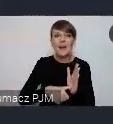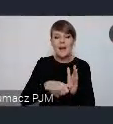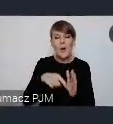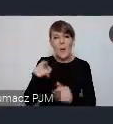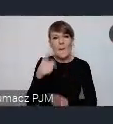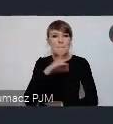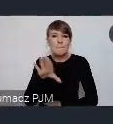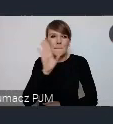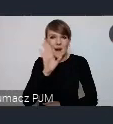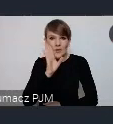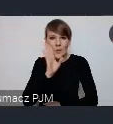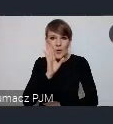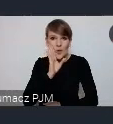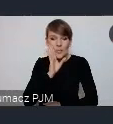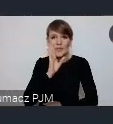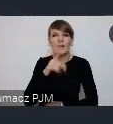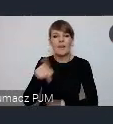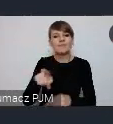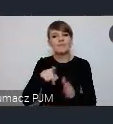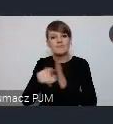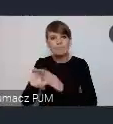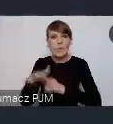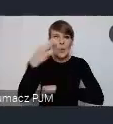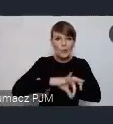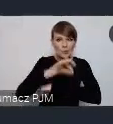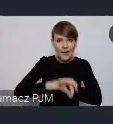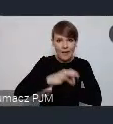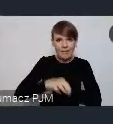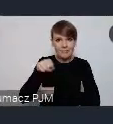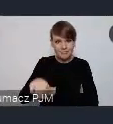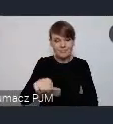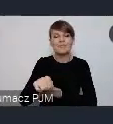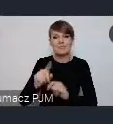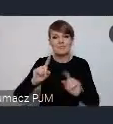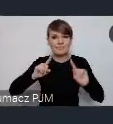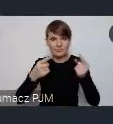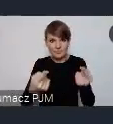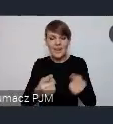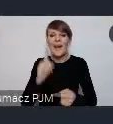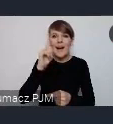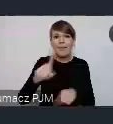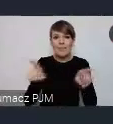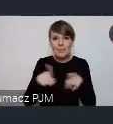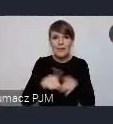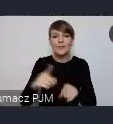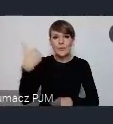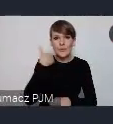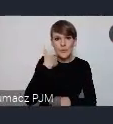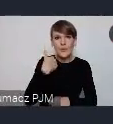do środowiska akademickiego skierowane wydarzenie. Ale też zdarzały się wystąpienia, z tego co pomiętam właśnie,